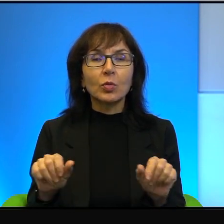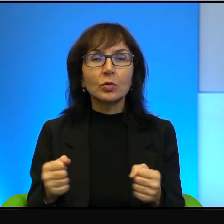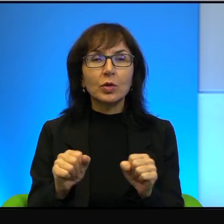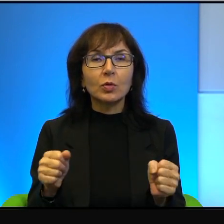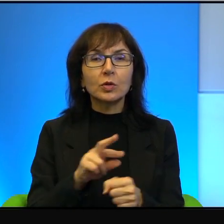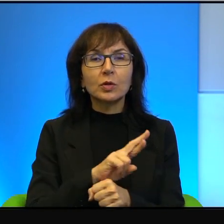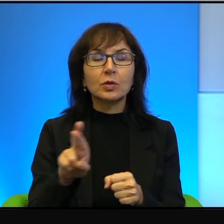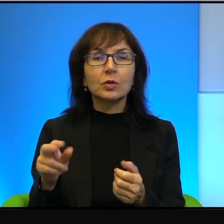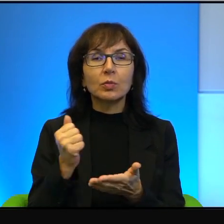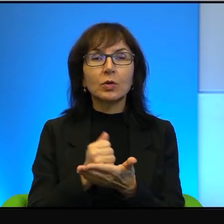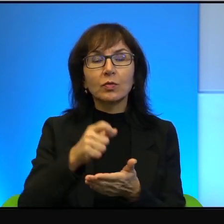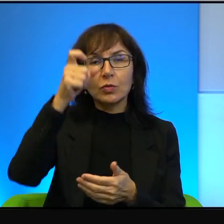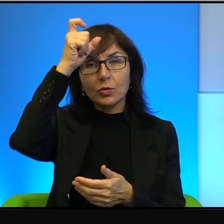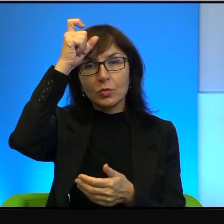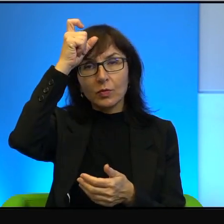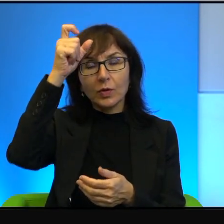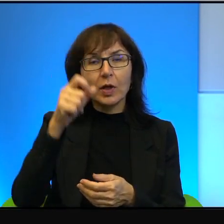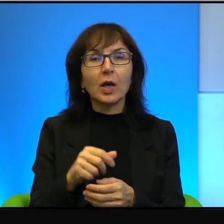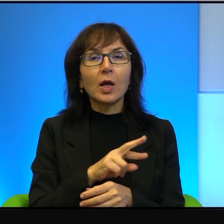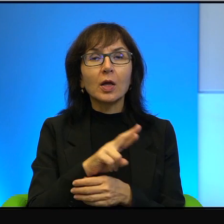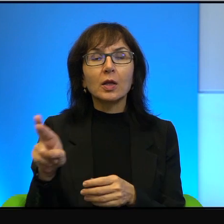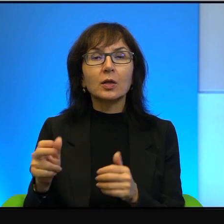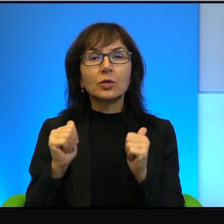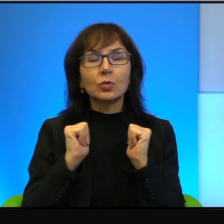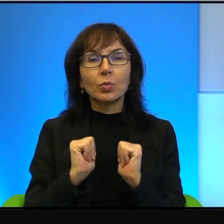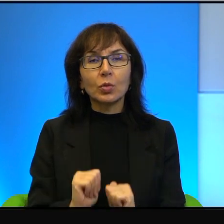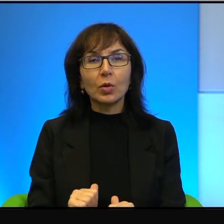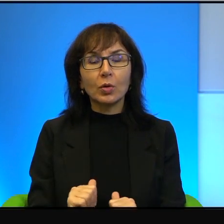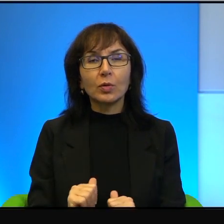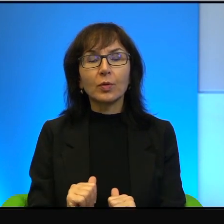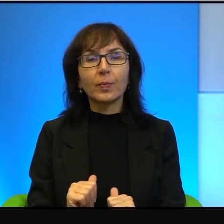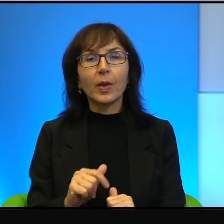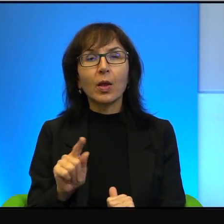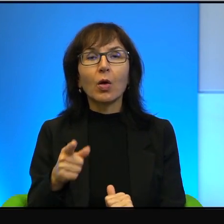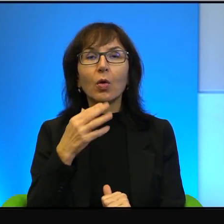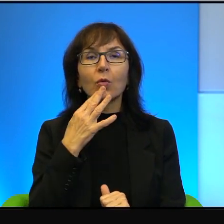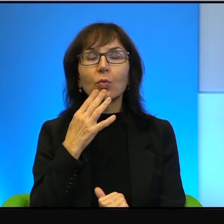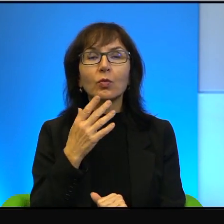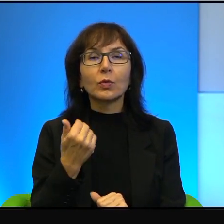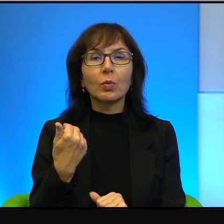człowieka i na rzecz pokoju. Więc on mówi, że on z tego był dumny.